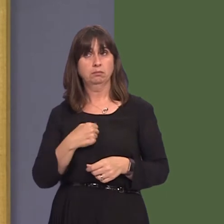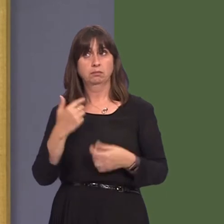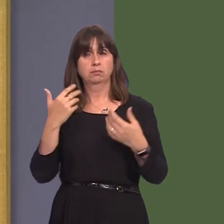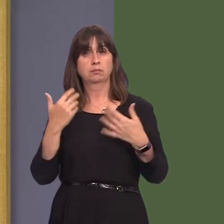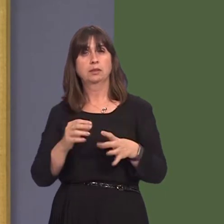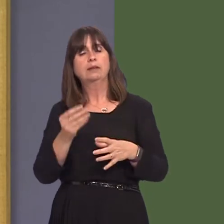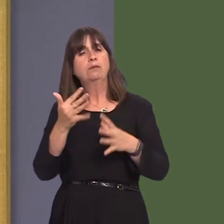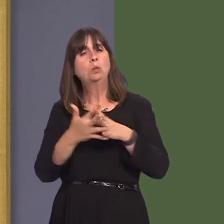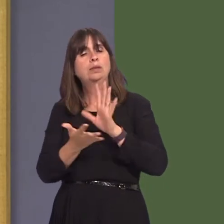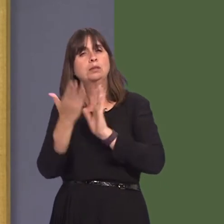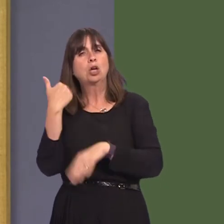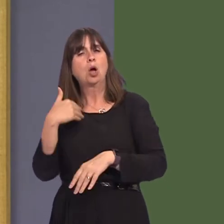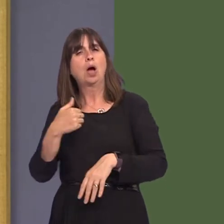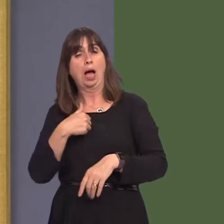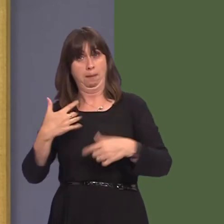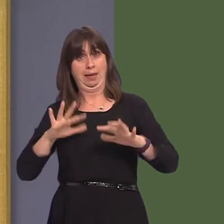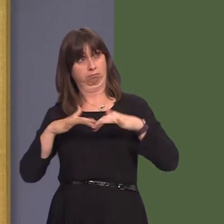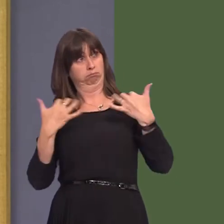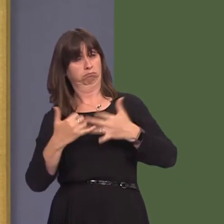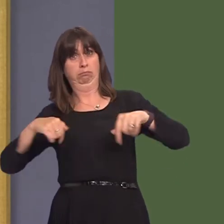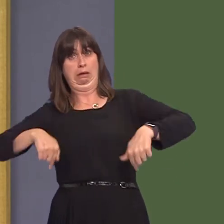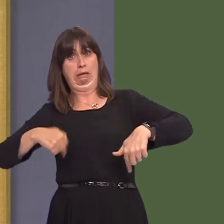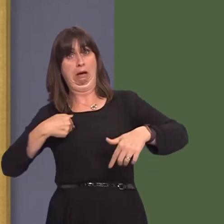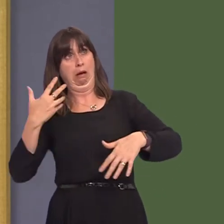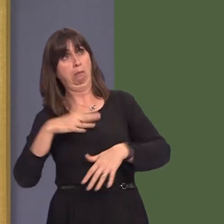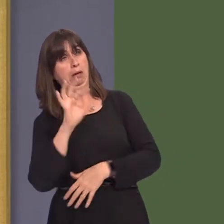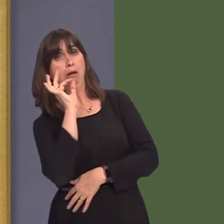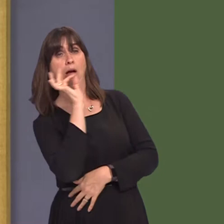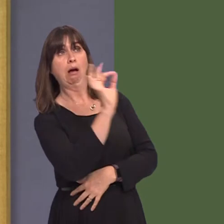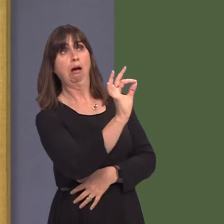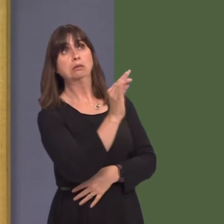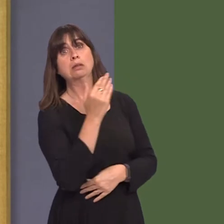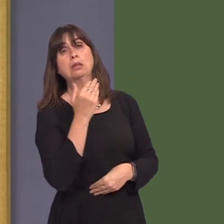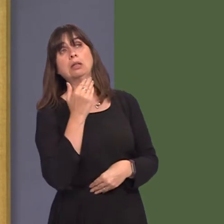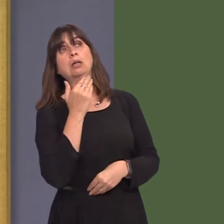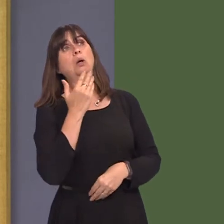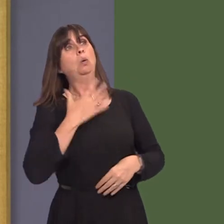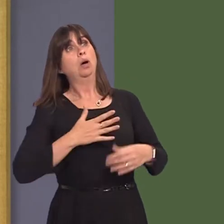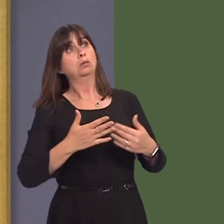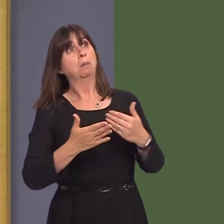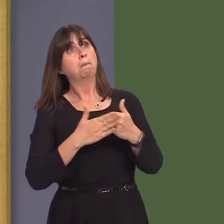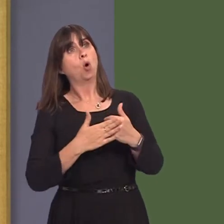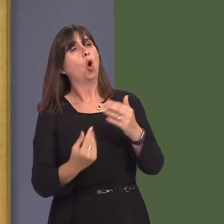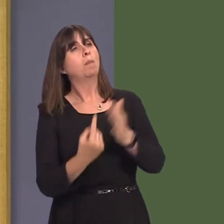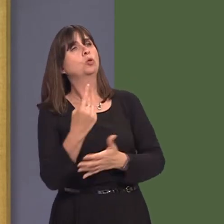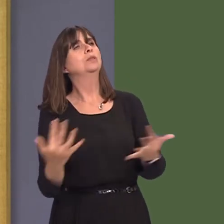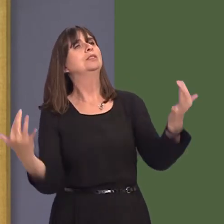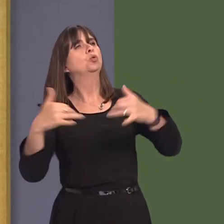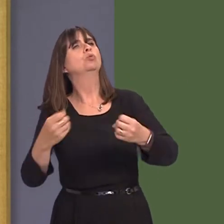weeks ago about having additional opportunities for people to take part in that consultation,